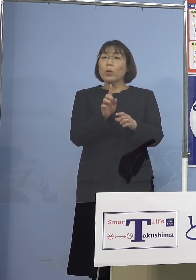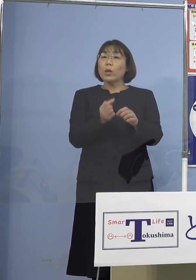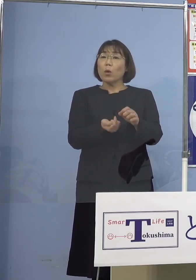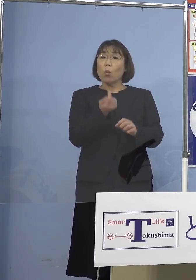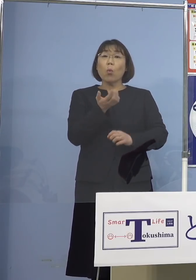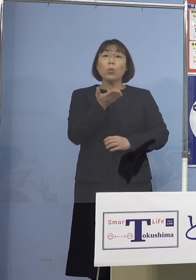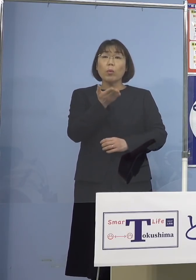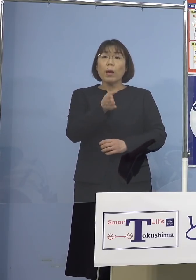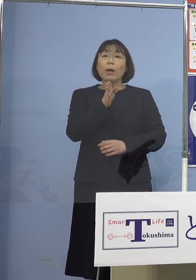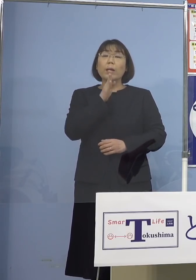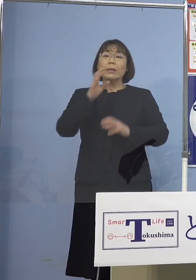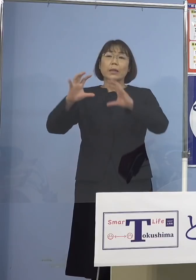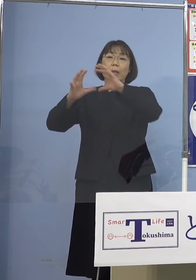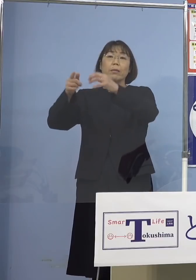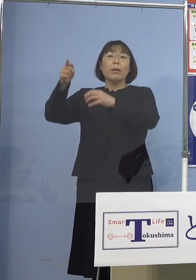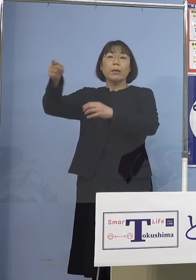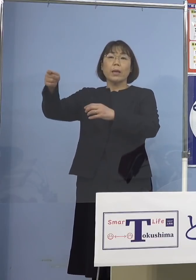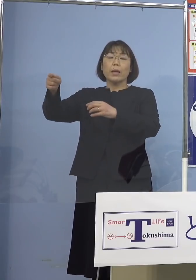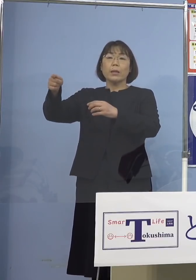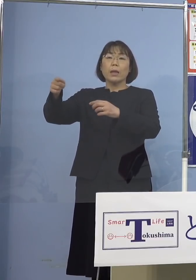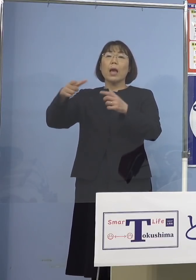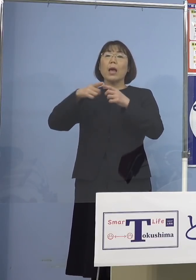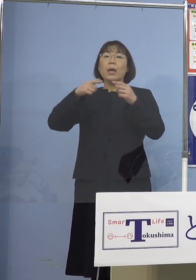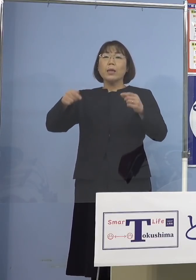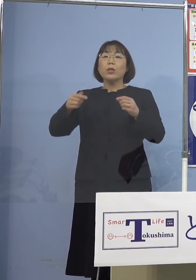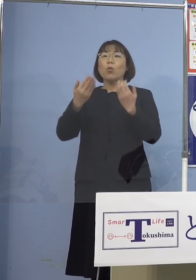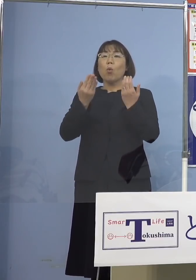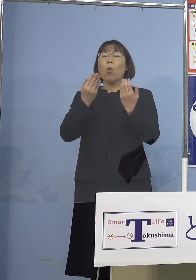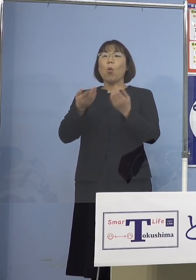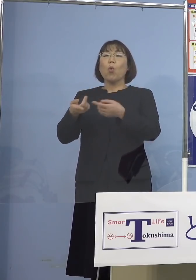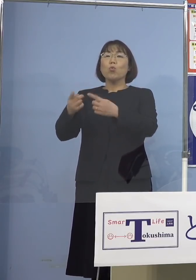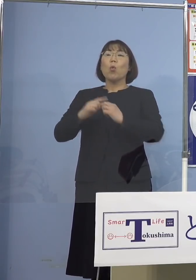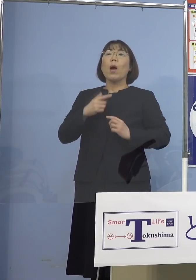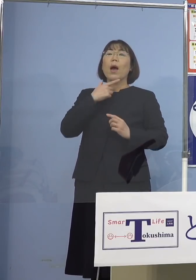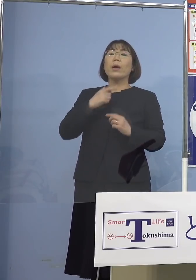実は海外の日本へ留学をしたい という学生さんたち